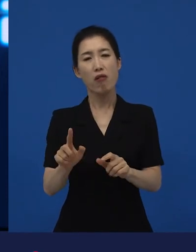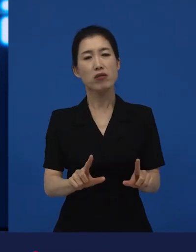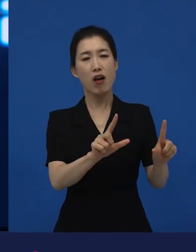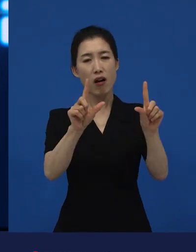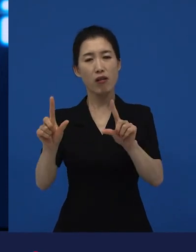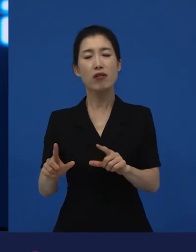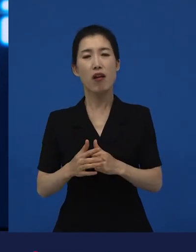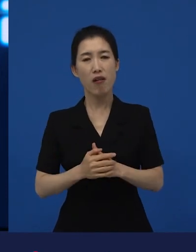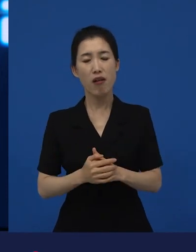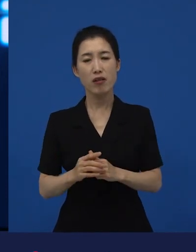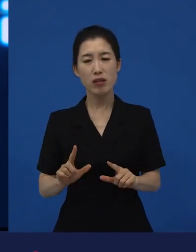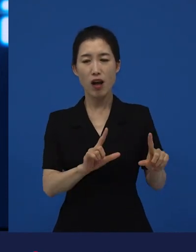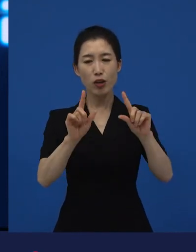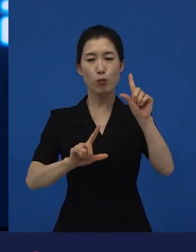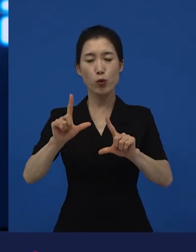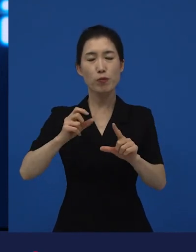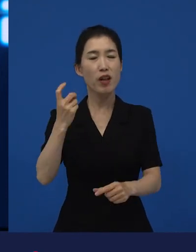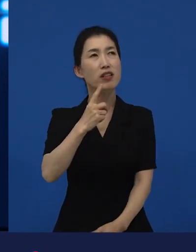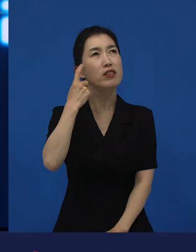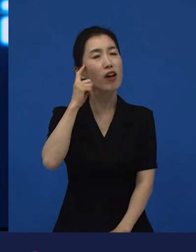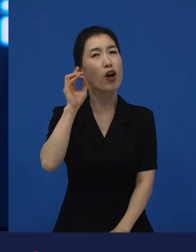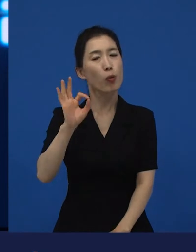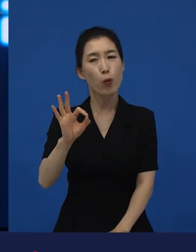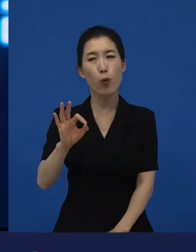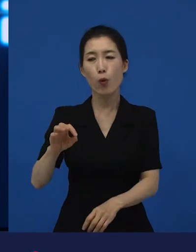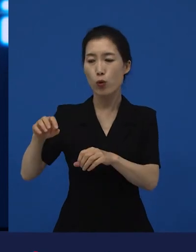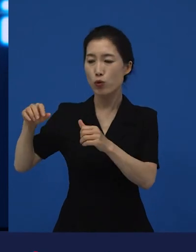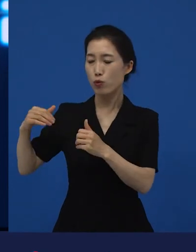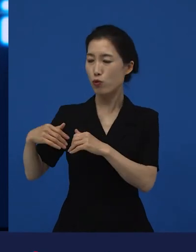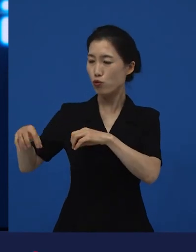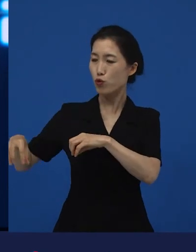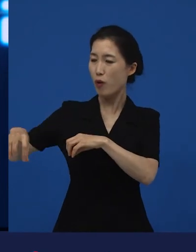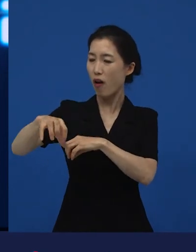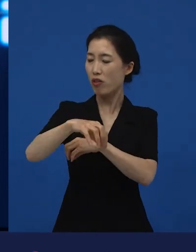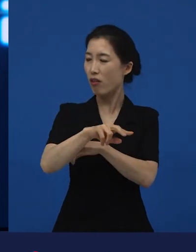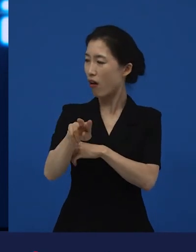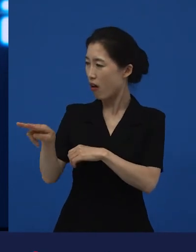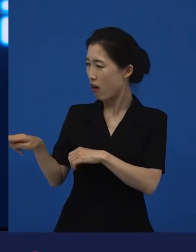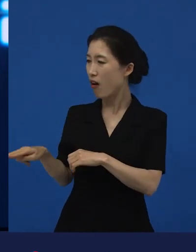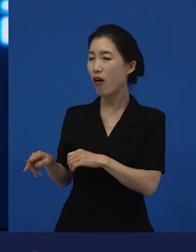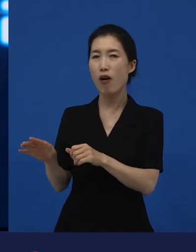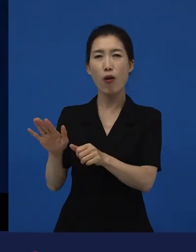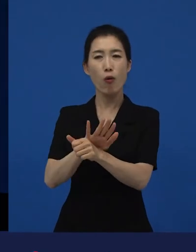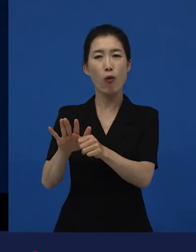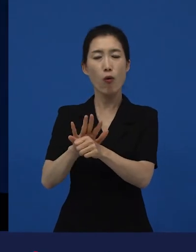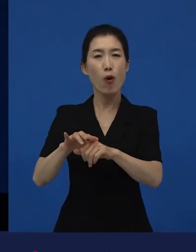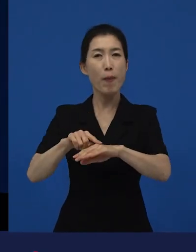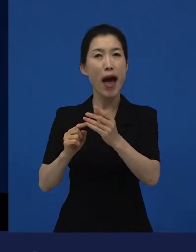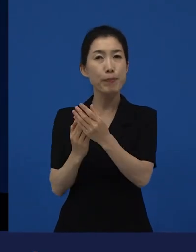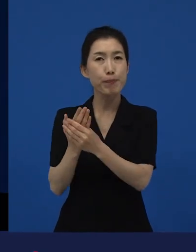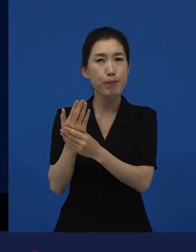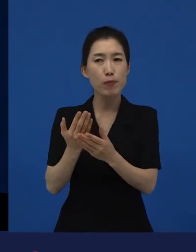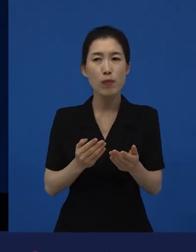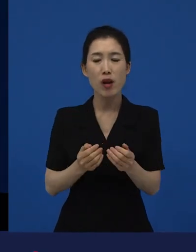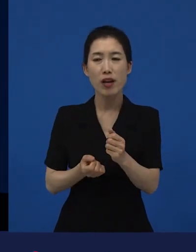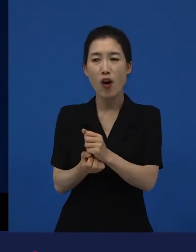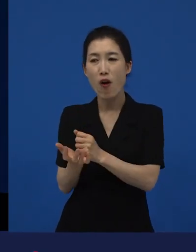내가 이런 류의 영화를 더 할 수 있는, 지속 가능한, 내가 이 일을 계속해도 좋겠구나라는